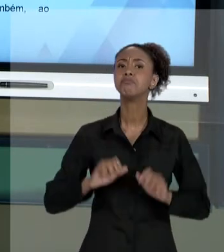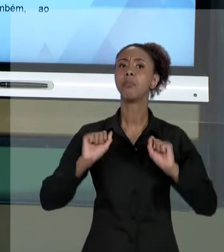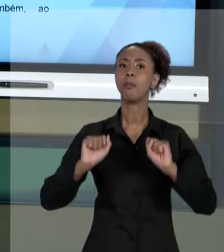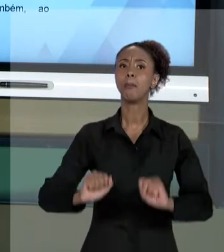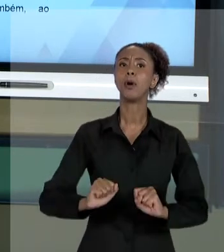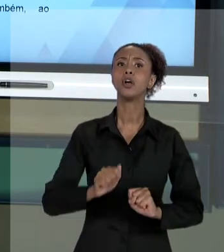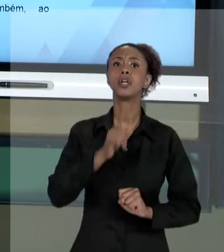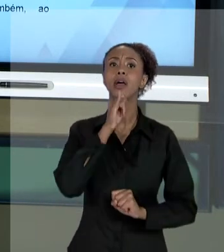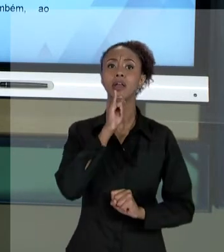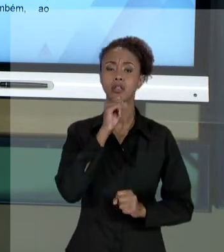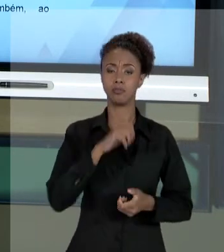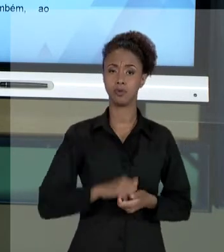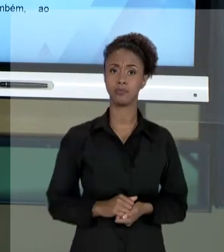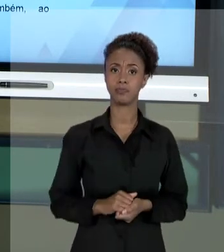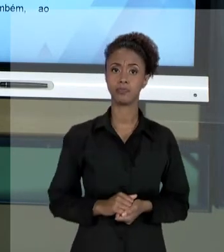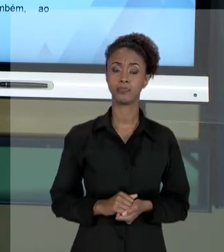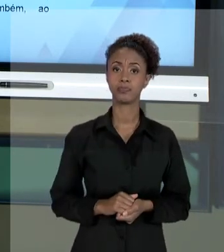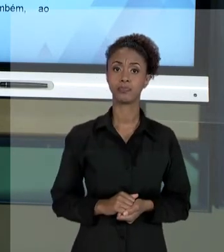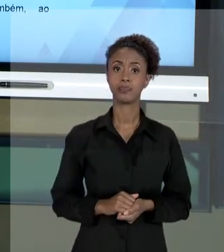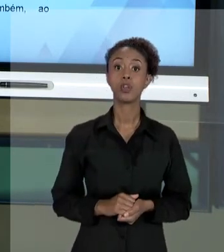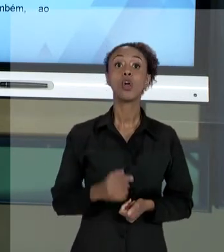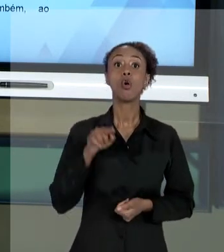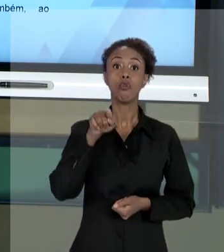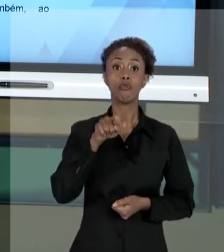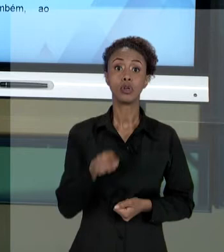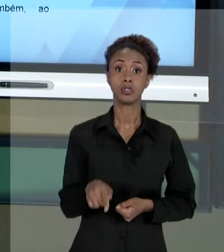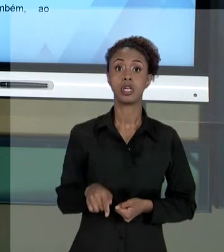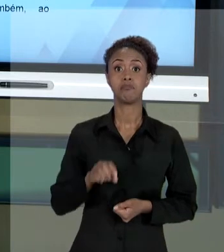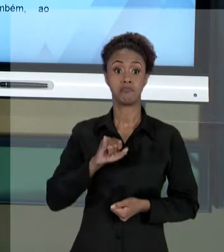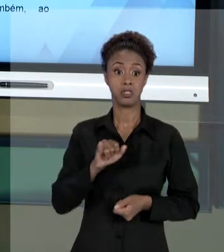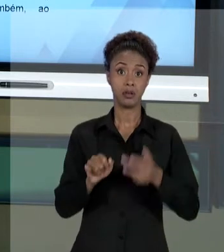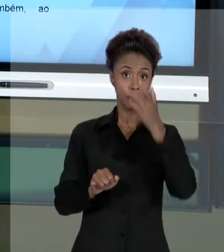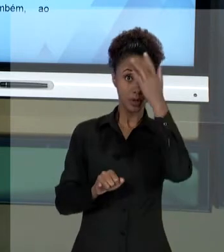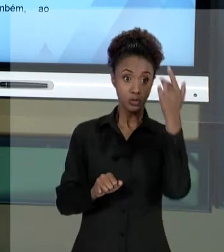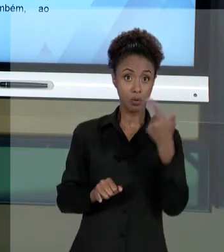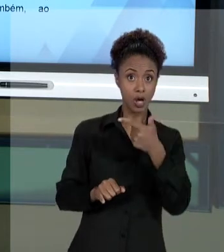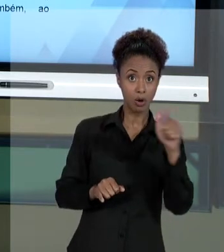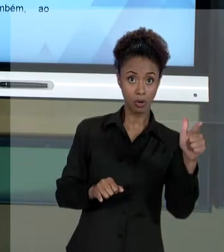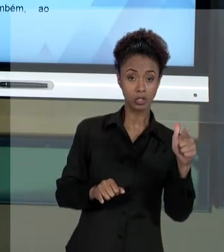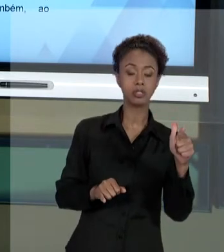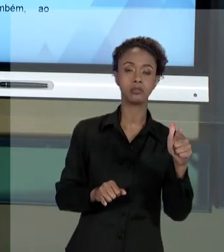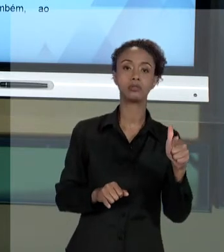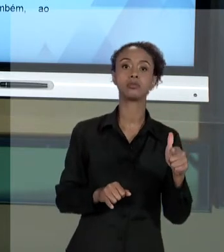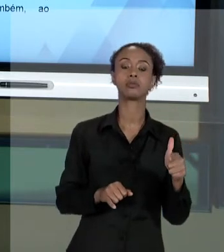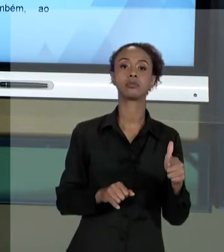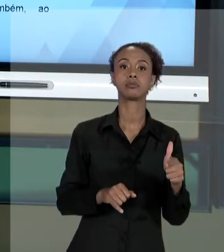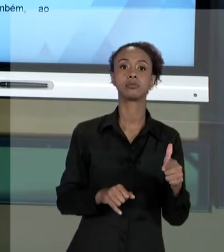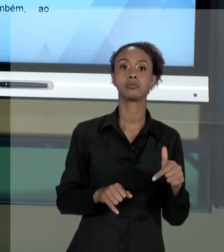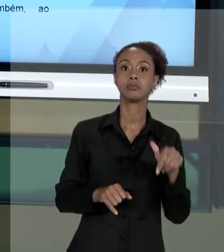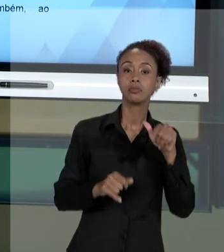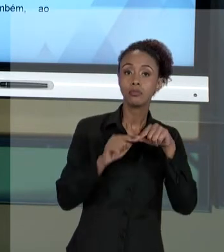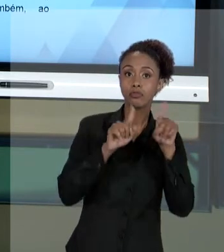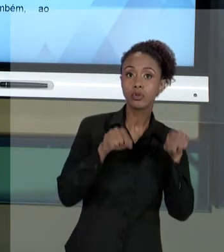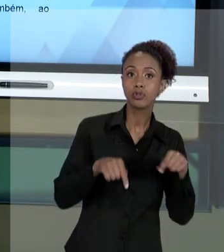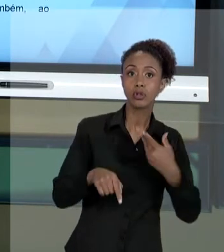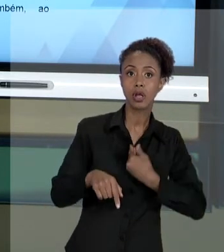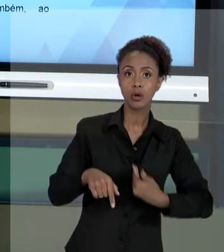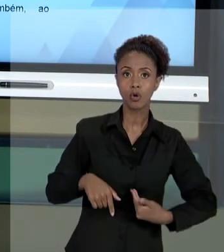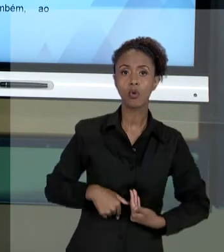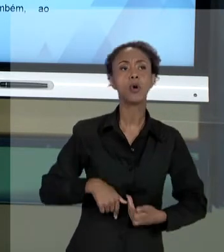PRESTANDO SERVIÇO QUE CUMPRA OS PRINCÍPIOS DA ADMINISTRAÇÃO PÚBLICA. E O GESTOR PÚBLICO SABENDO DISSO VAI LÁ E AGE DAQUELA FORMA COMO PRESCREVE